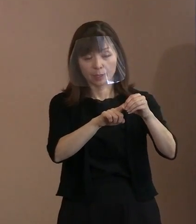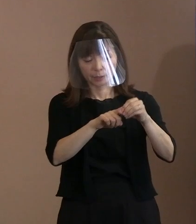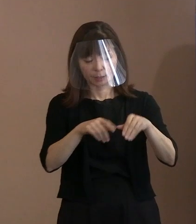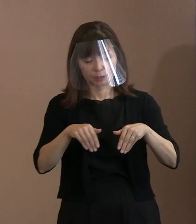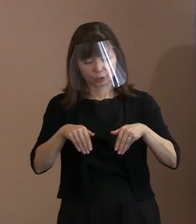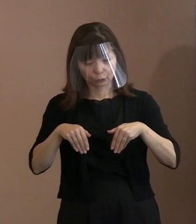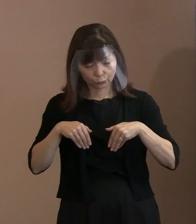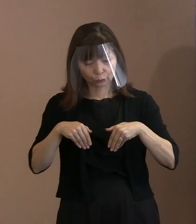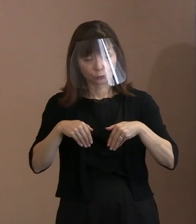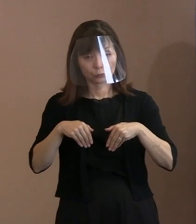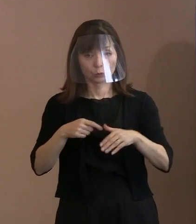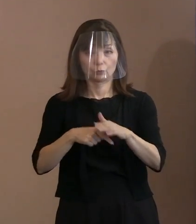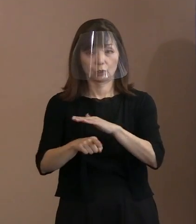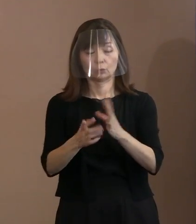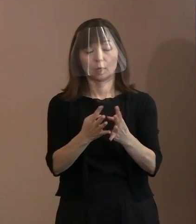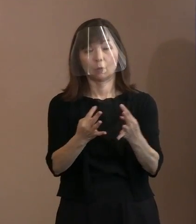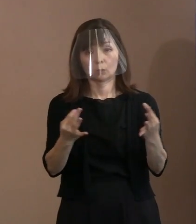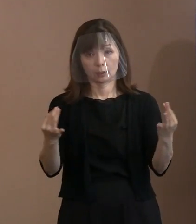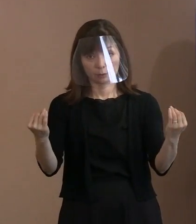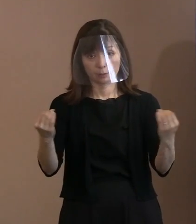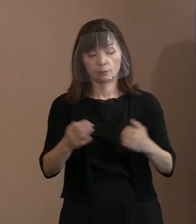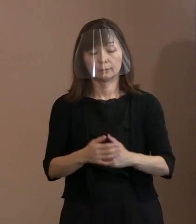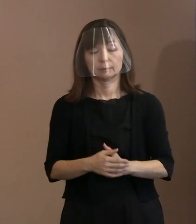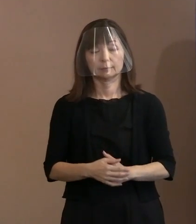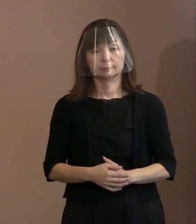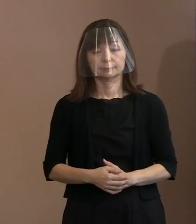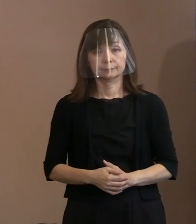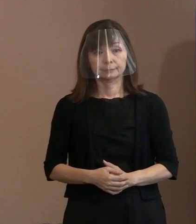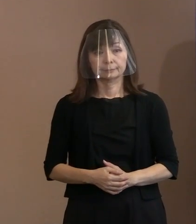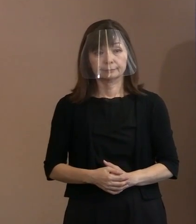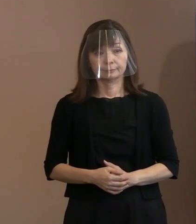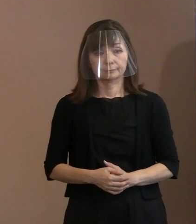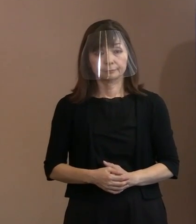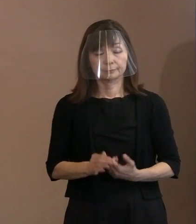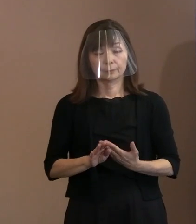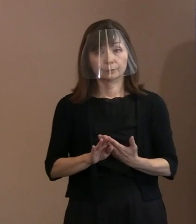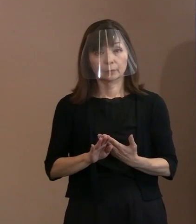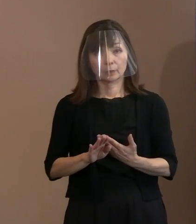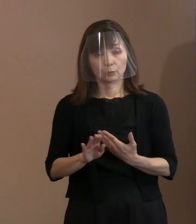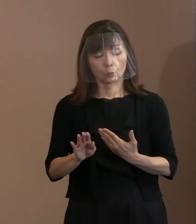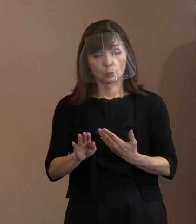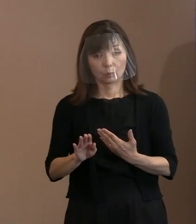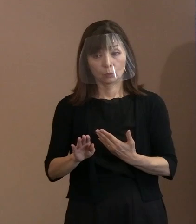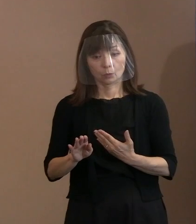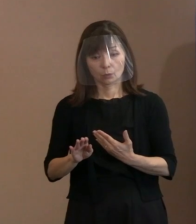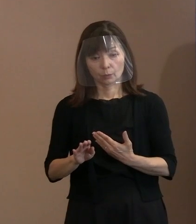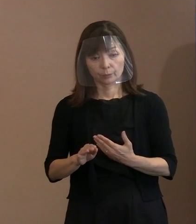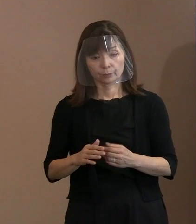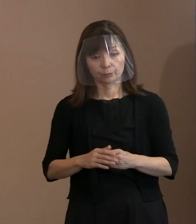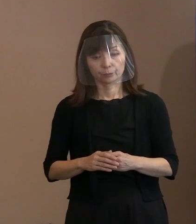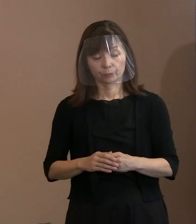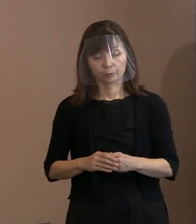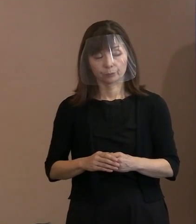そういった対応でいければと思いました｡ あと､各国の駐日大使は､7月8日時点で